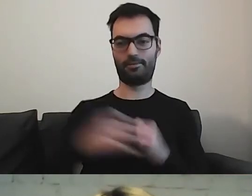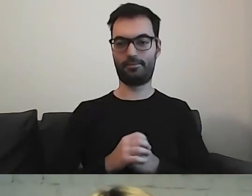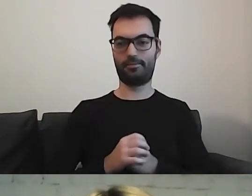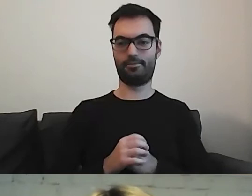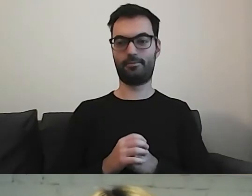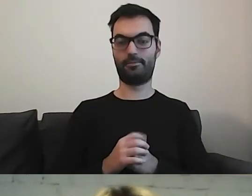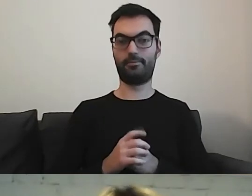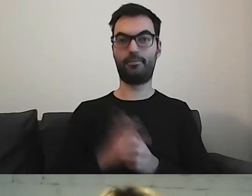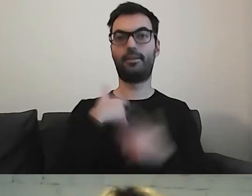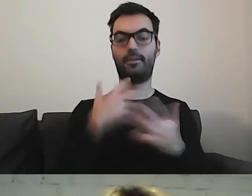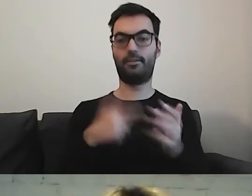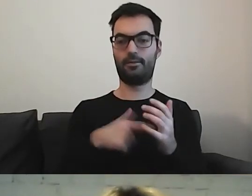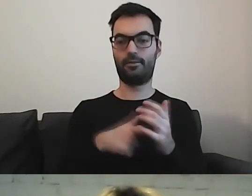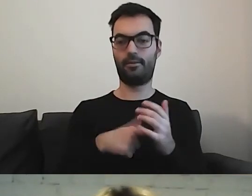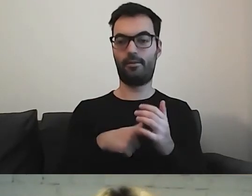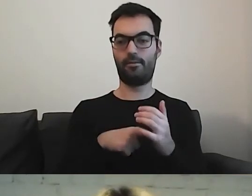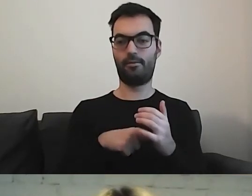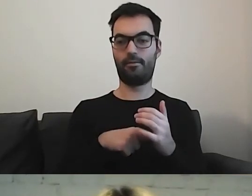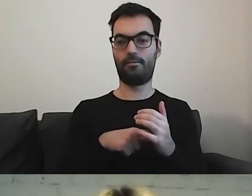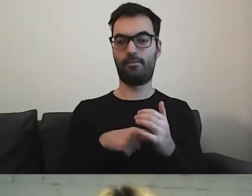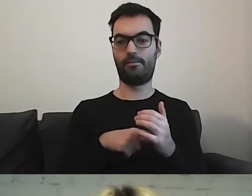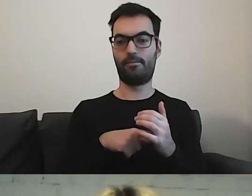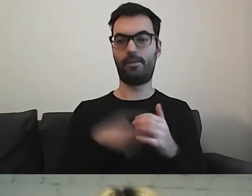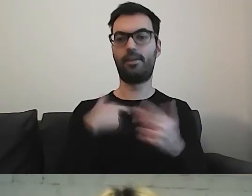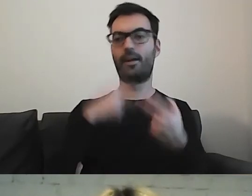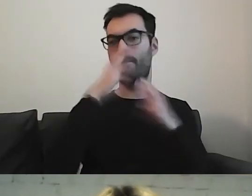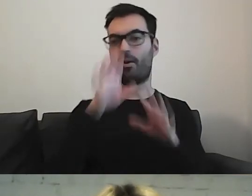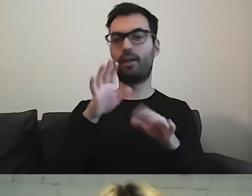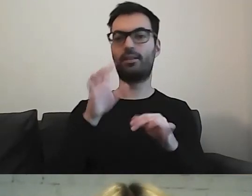Chciałabym państwu pokazać, co z tym tekstem dalej się dzieje.